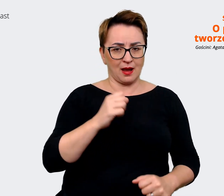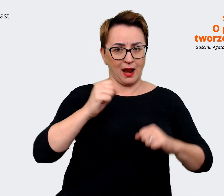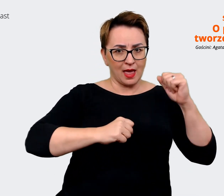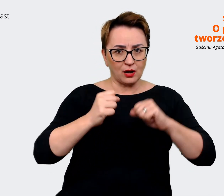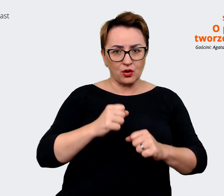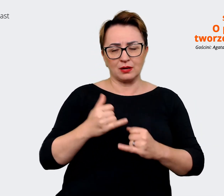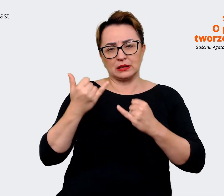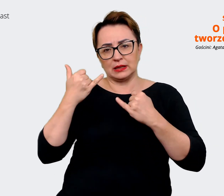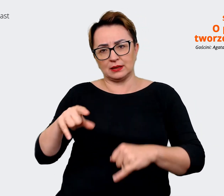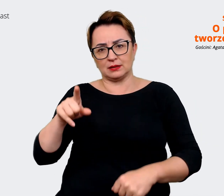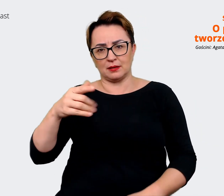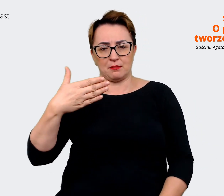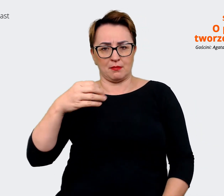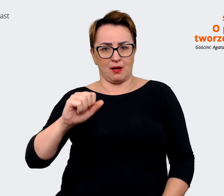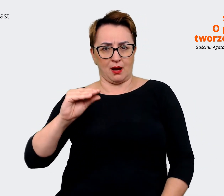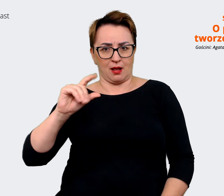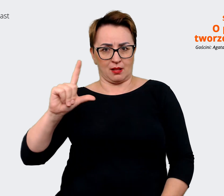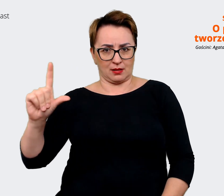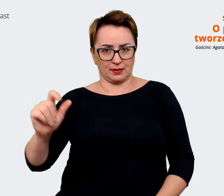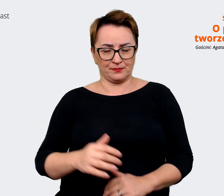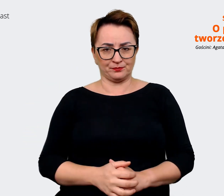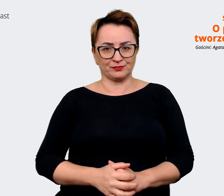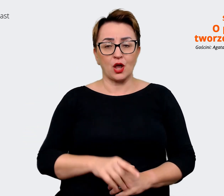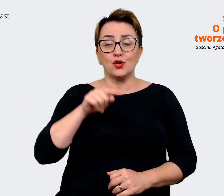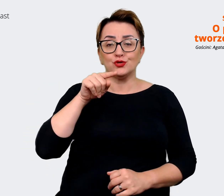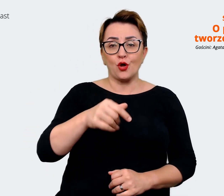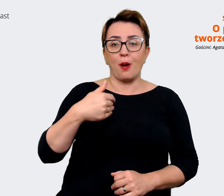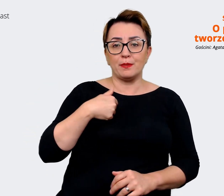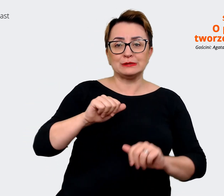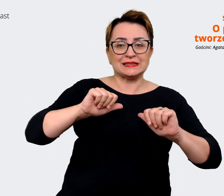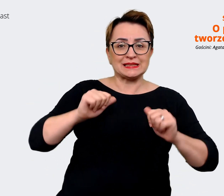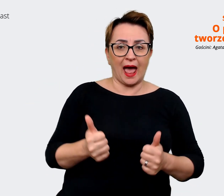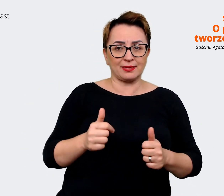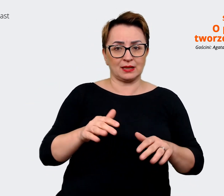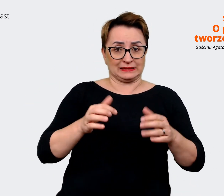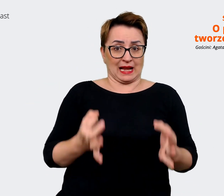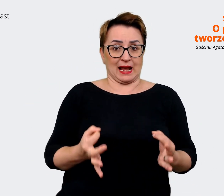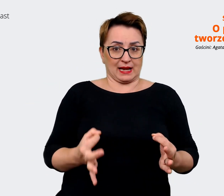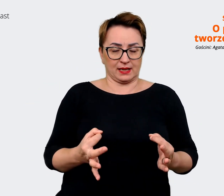is". Ta, która jest stanem zastanym, jakby to, na czym bazujemy, z czego wychodzimy, bo to też